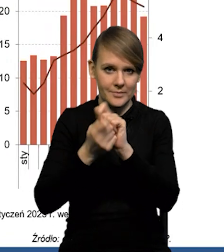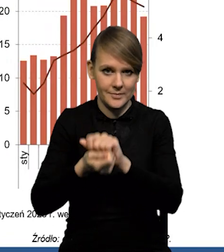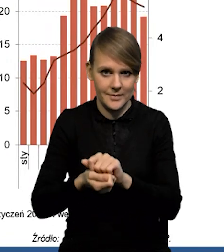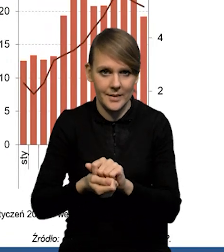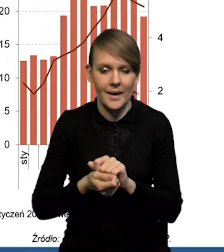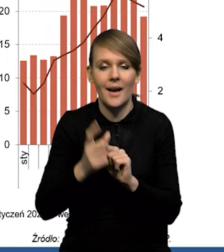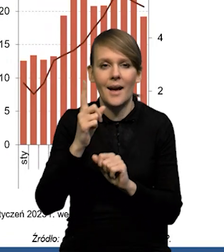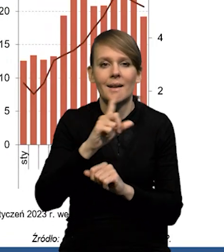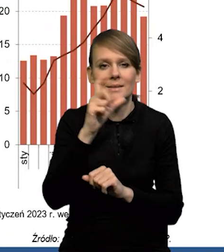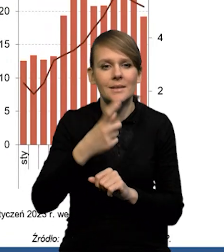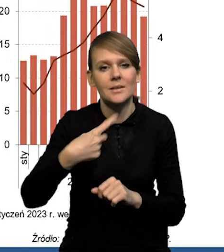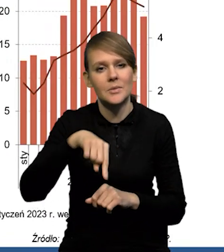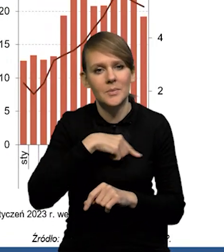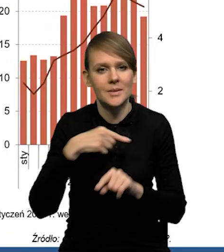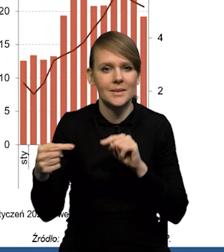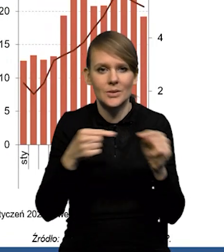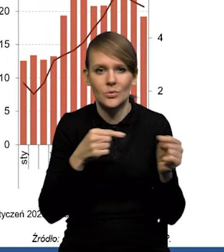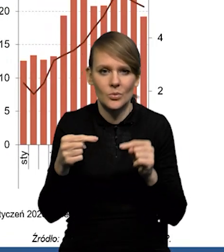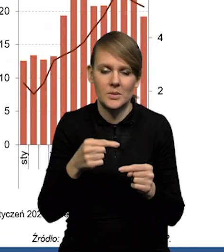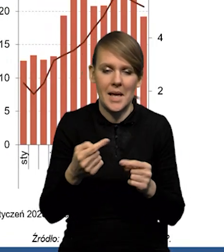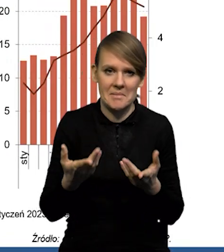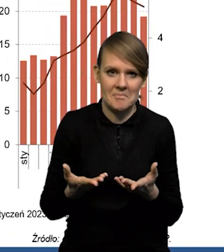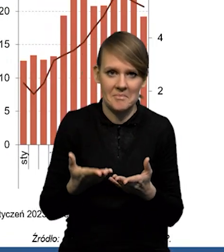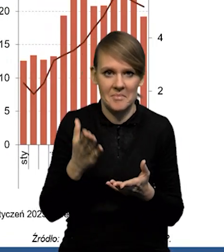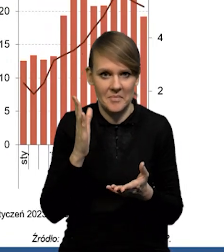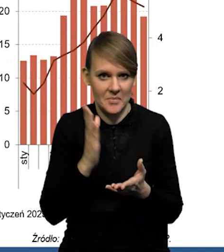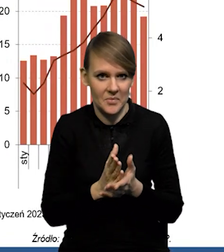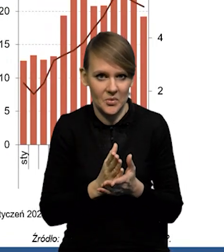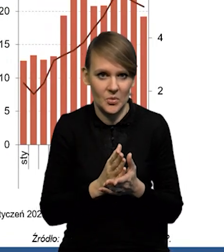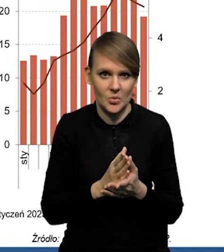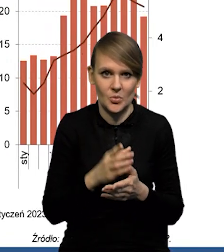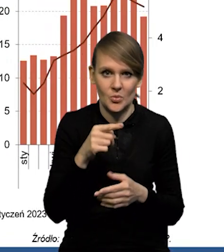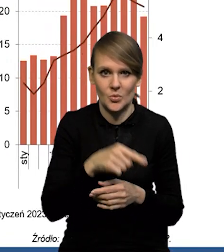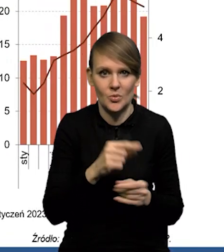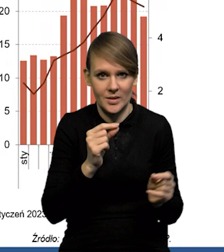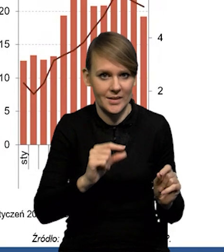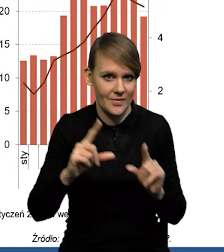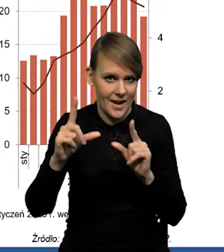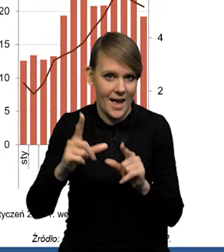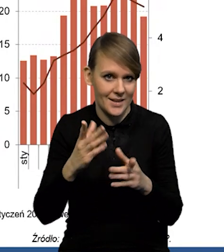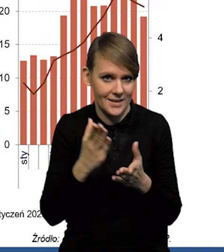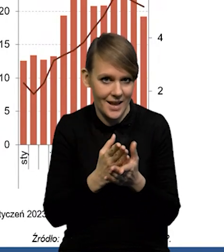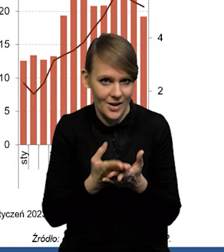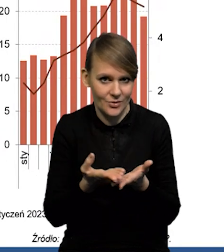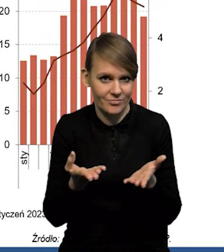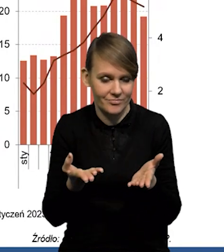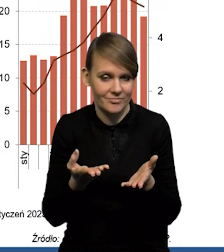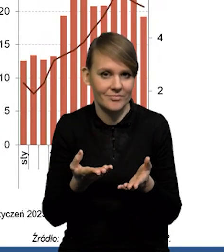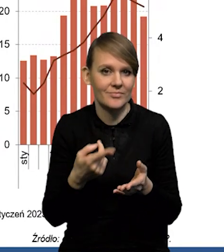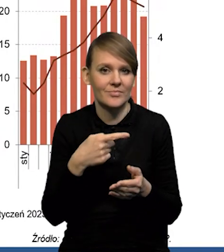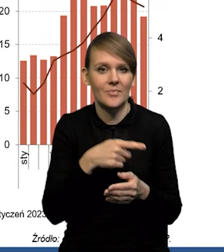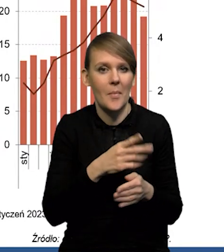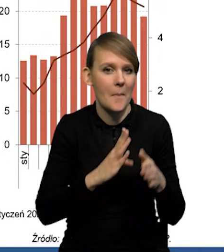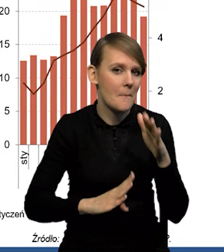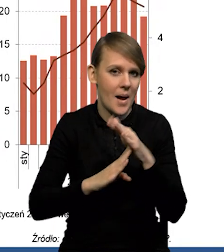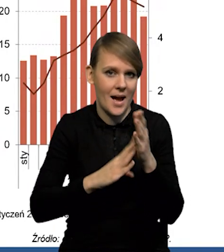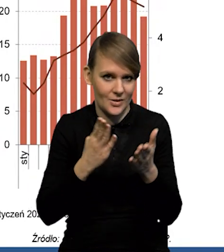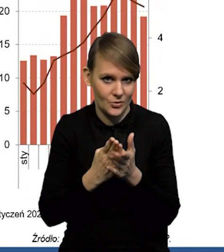Natomiast mamy cały czas dyskusję na temat tego, czy mamy już to momentum inflacji za sobą. To jest taki bardzo ładny słowo, które ekonomiści ostatnio lubią używać.